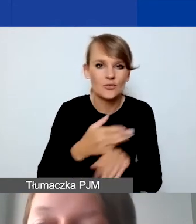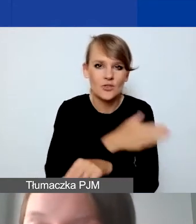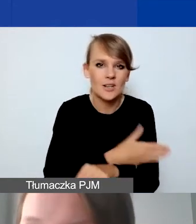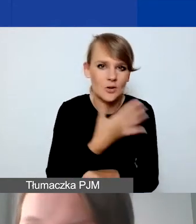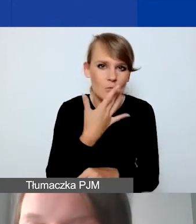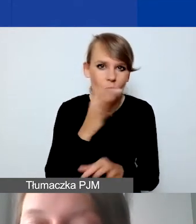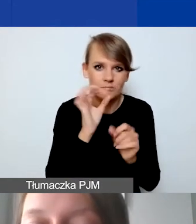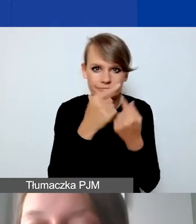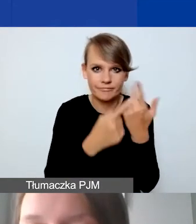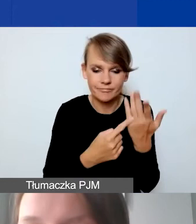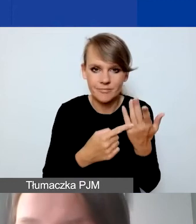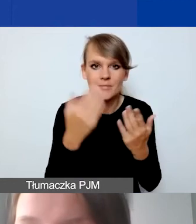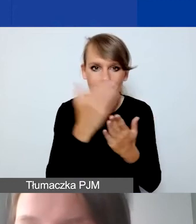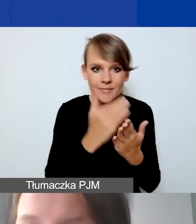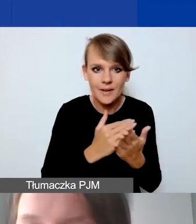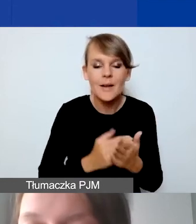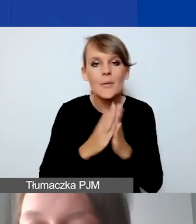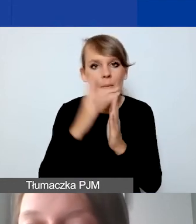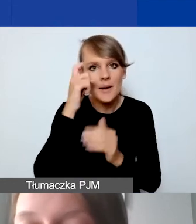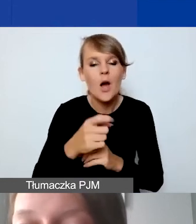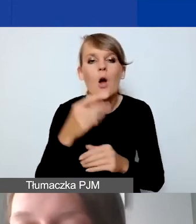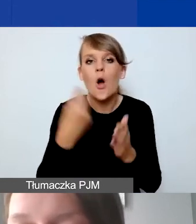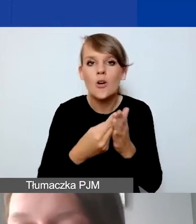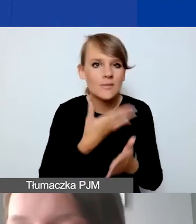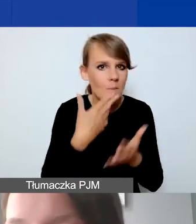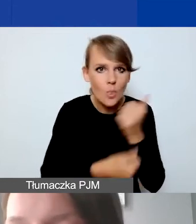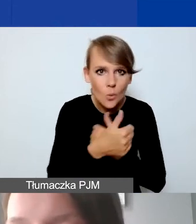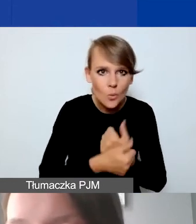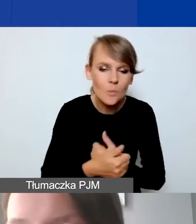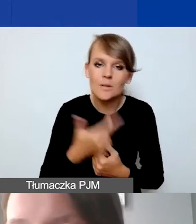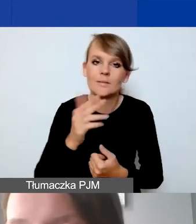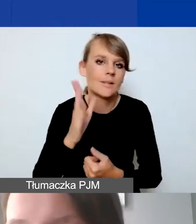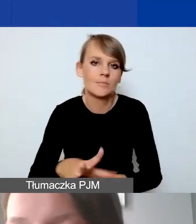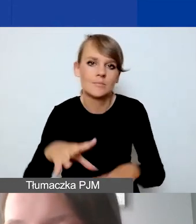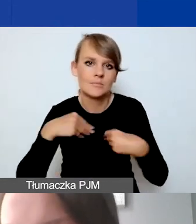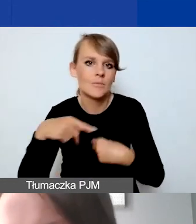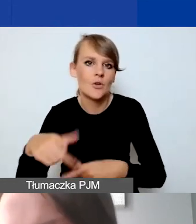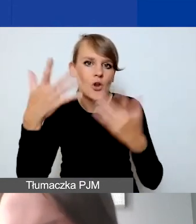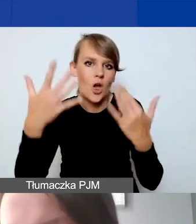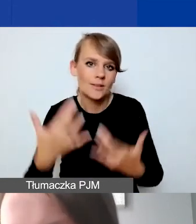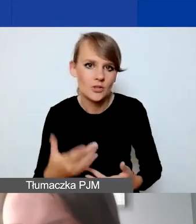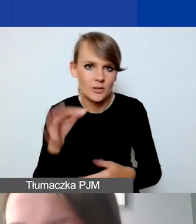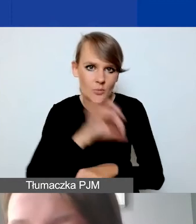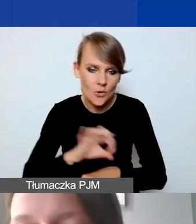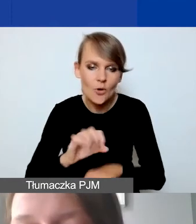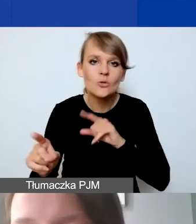Koszty nieudokumentowane nie zostaną uwzględniane w rozliczaniu projektu. To oznacza, że będziemy państwa prosić